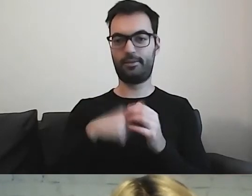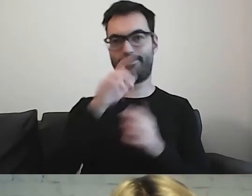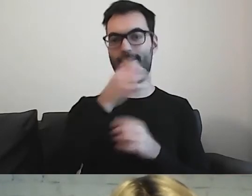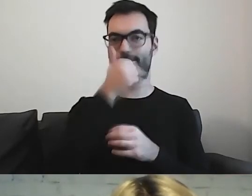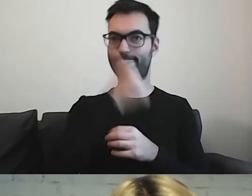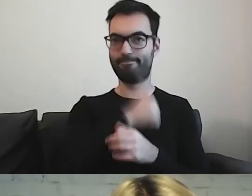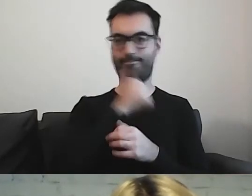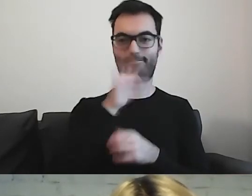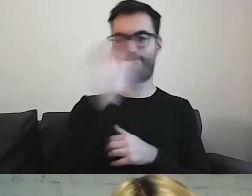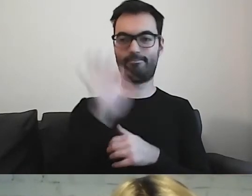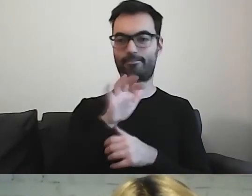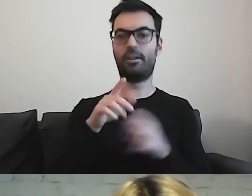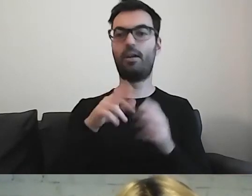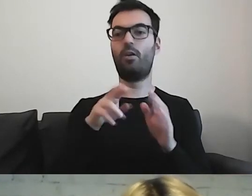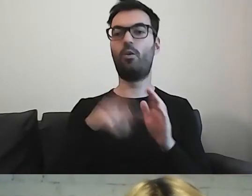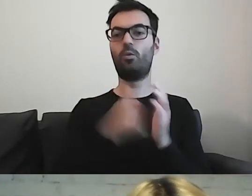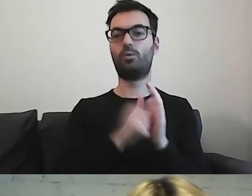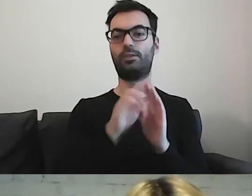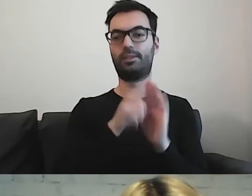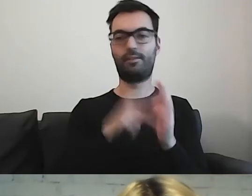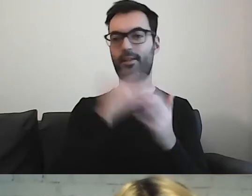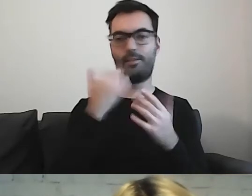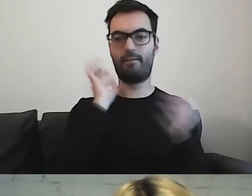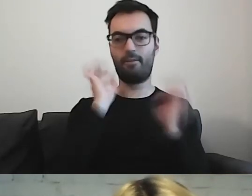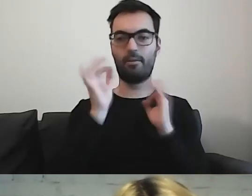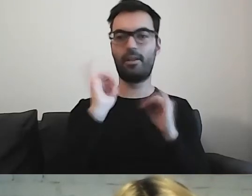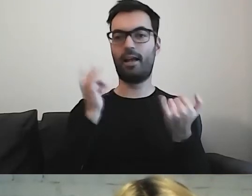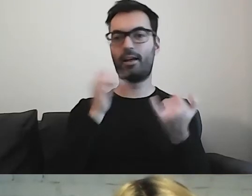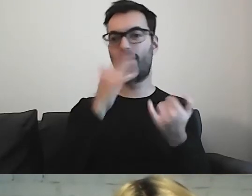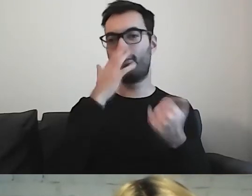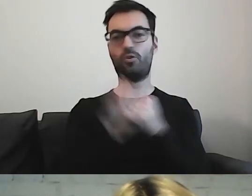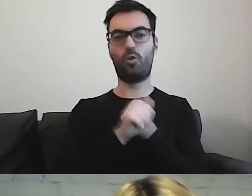Bo w ustawie nie ma informacji, jak ten dokument ma wyglądać.